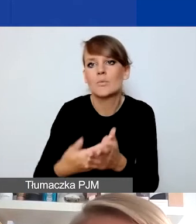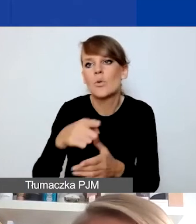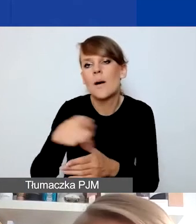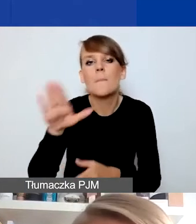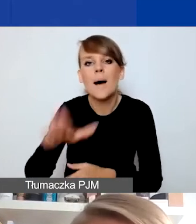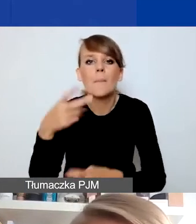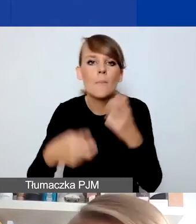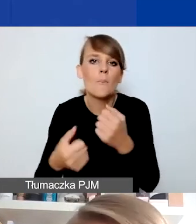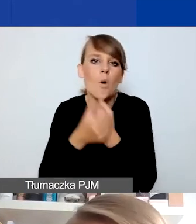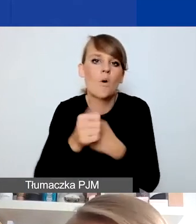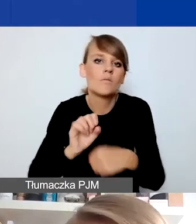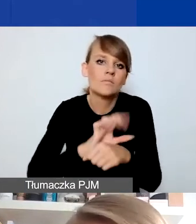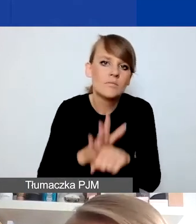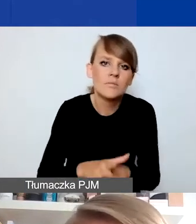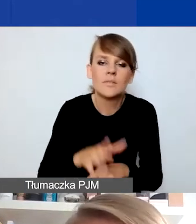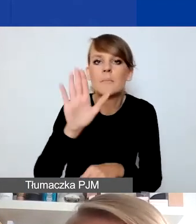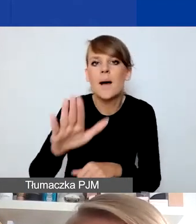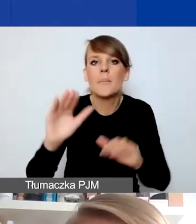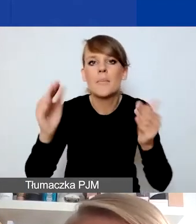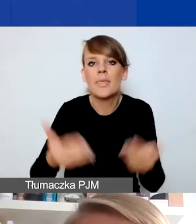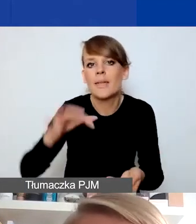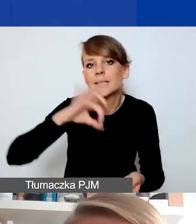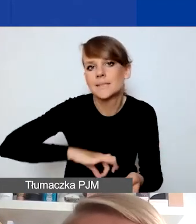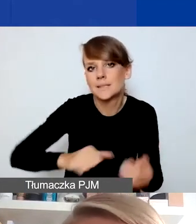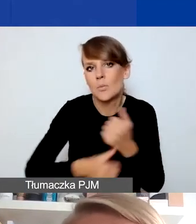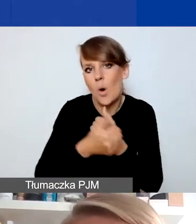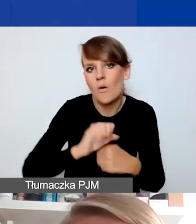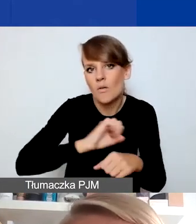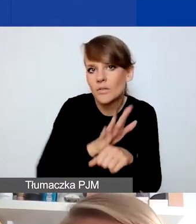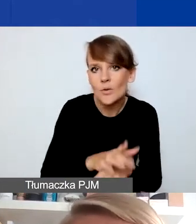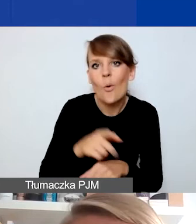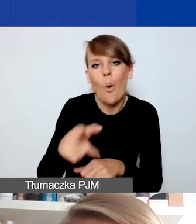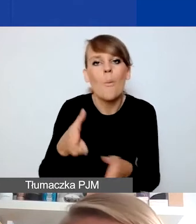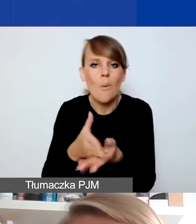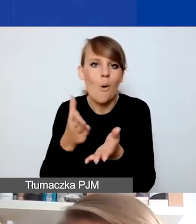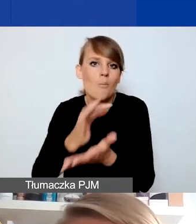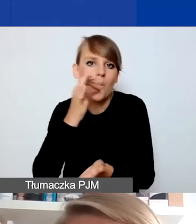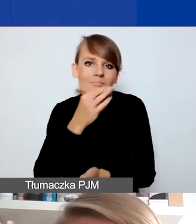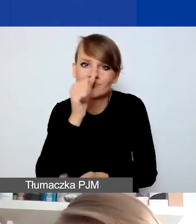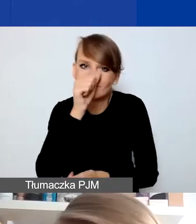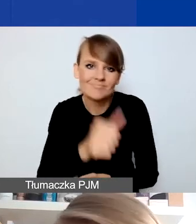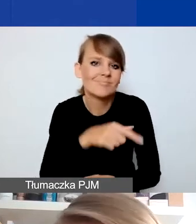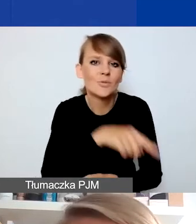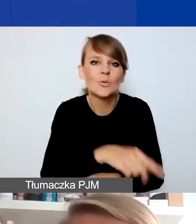posiadających z tego powodu mniejsze przychody. W tych projektach nie ma w ogóle komponentu na rozwój instytucjonalny,